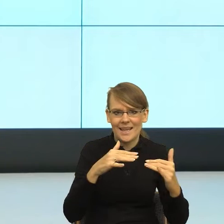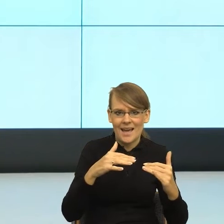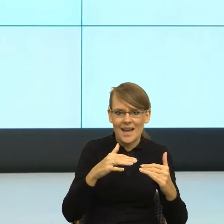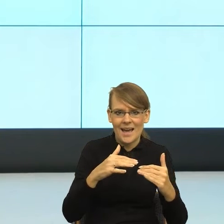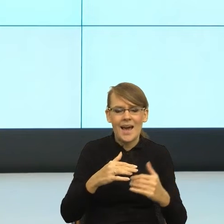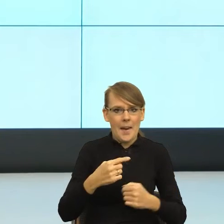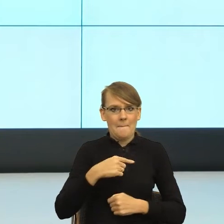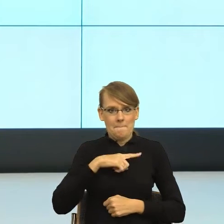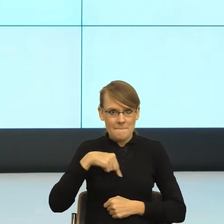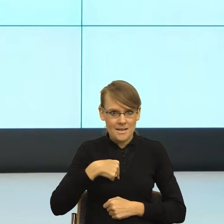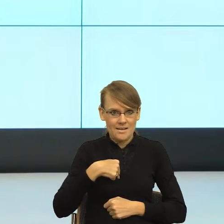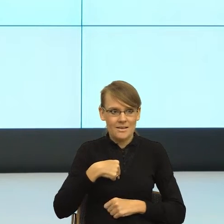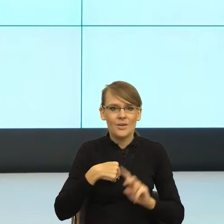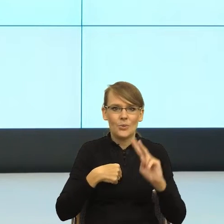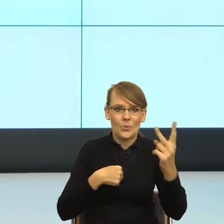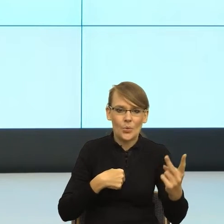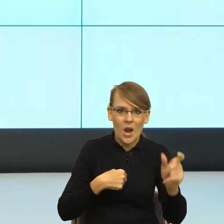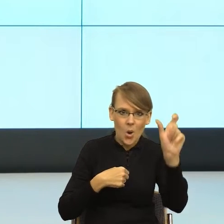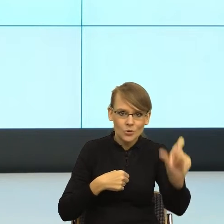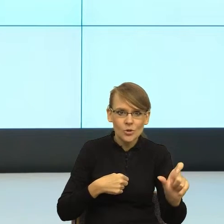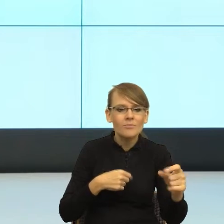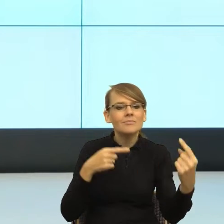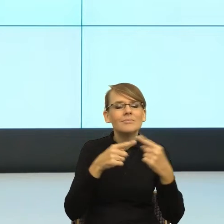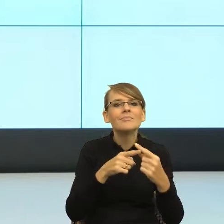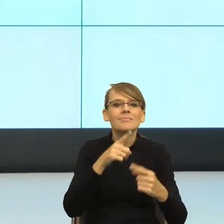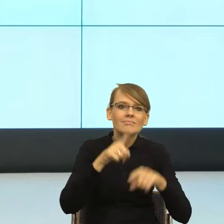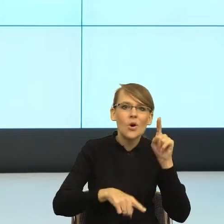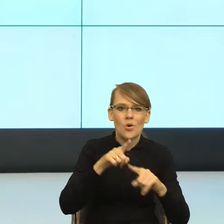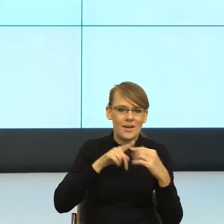odzwierciedlała realną relację, żeby było nie za daleko,